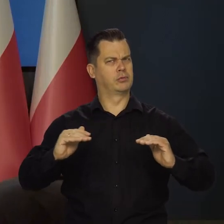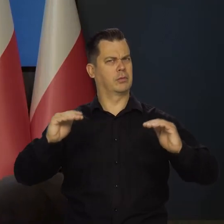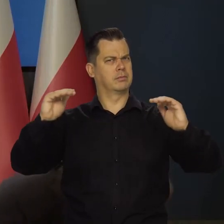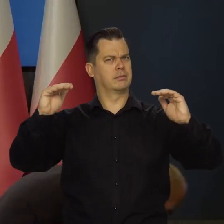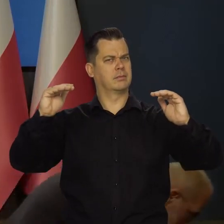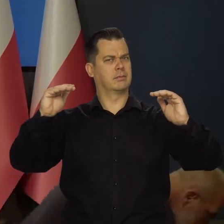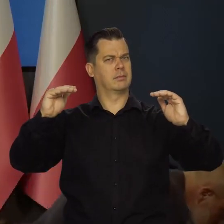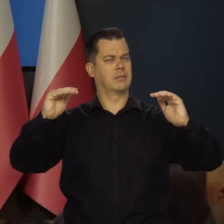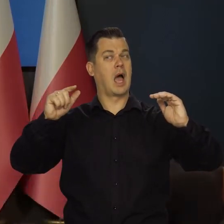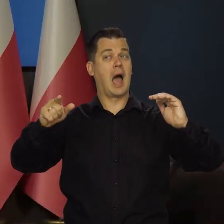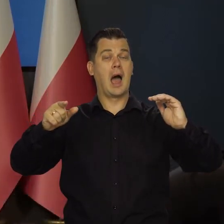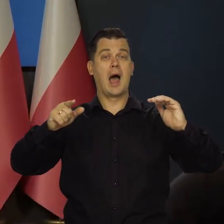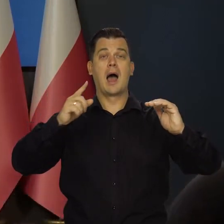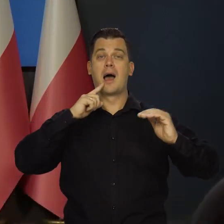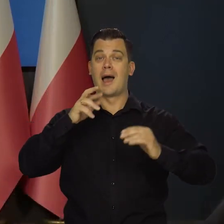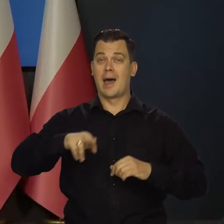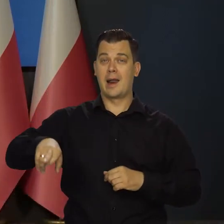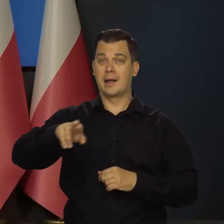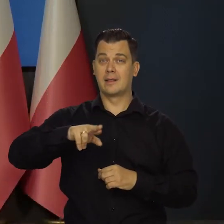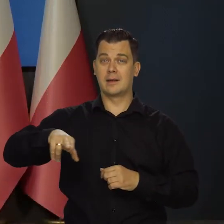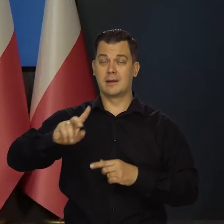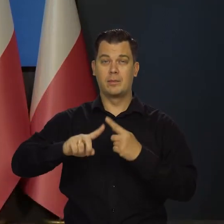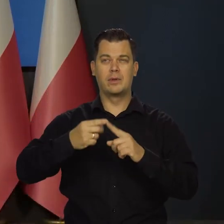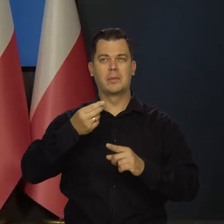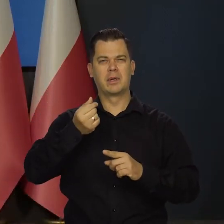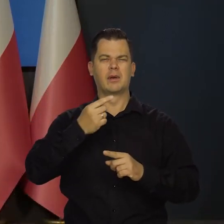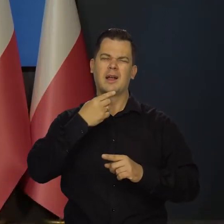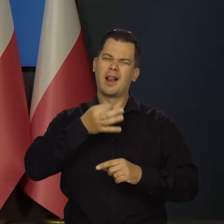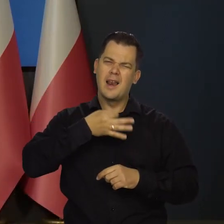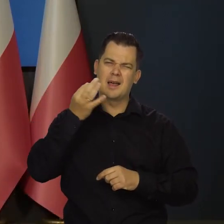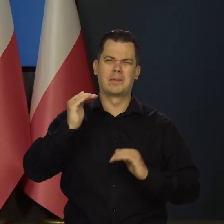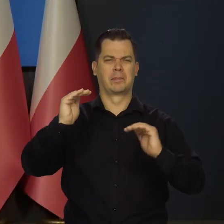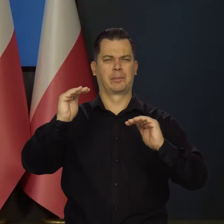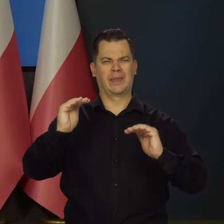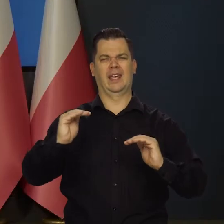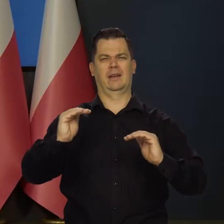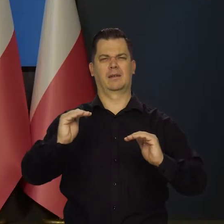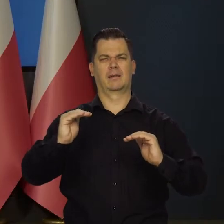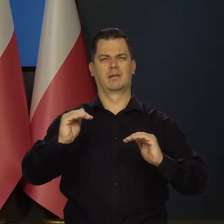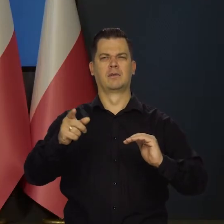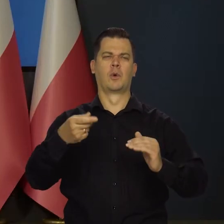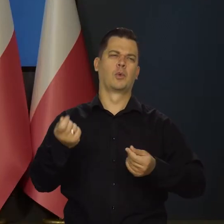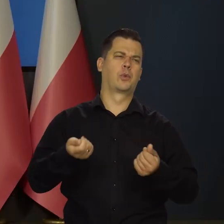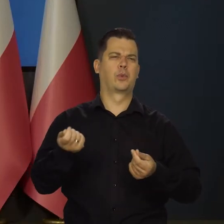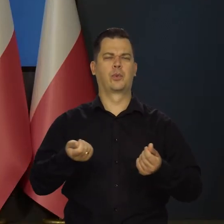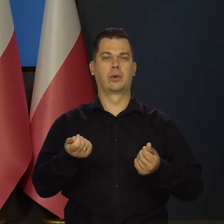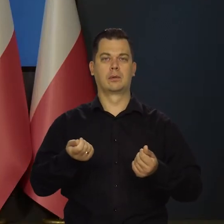a z punktu widzenia Rady lepiej by było, gdyby ta presja popytowa jednak była już trochę słabsza.